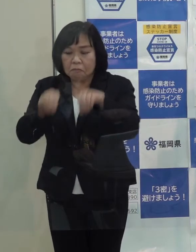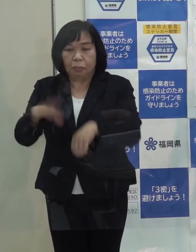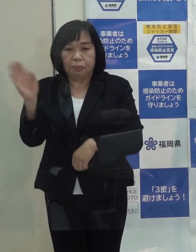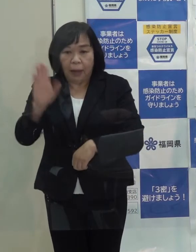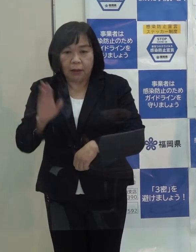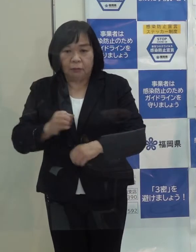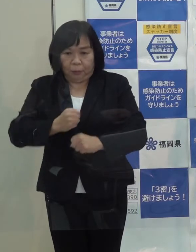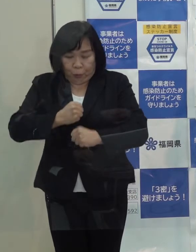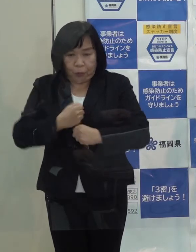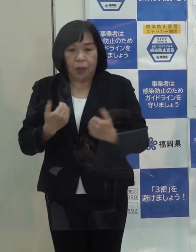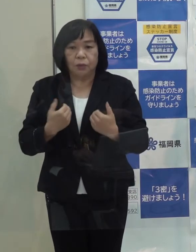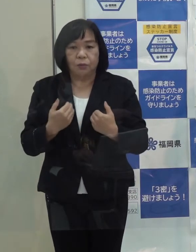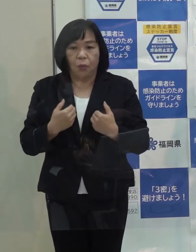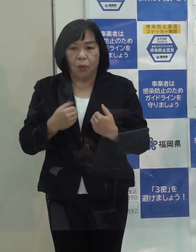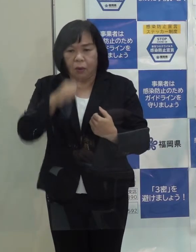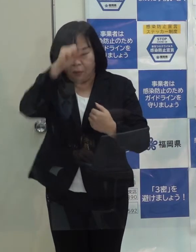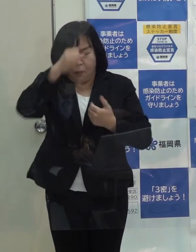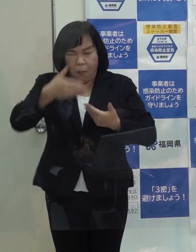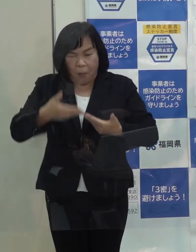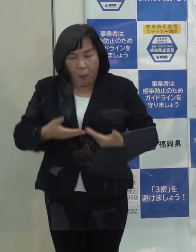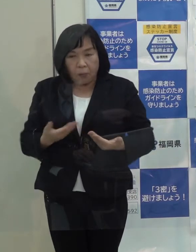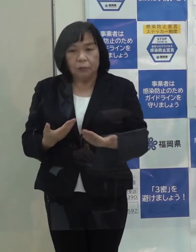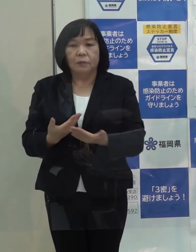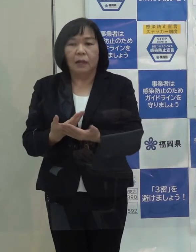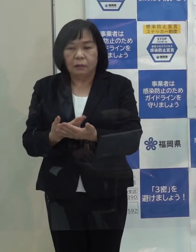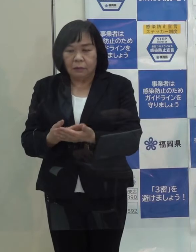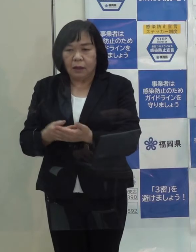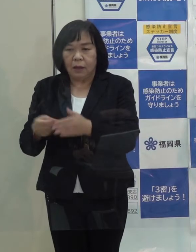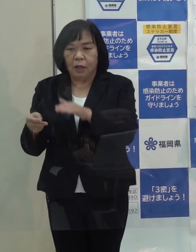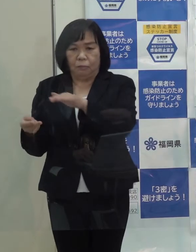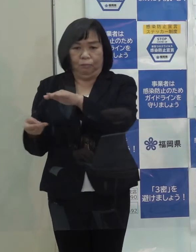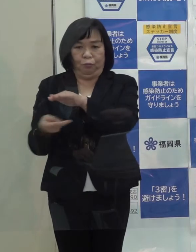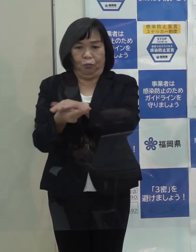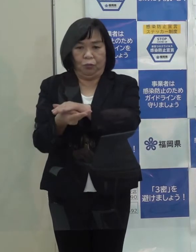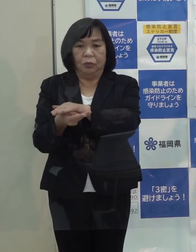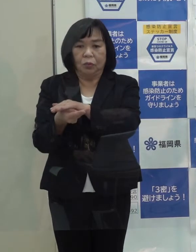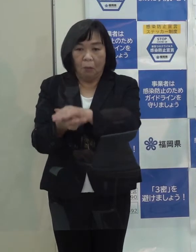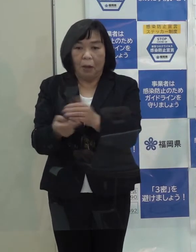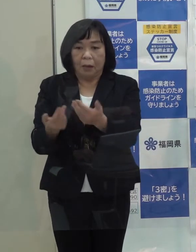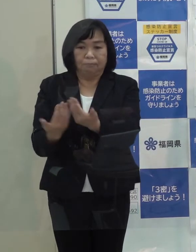また 重症化されていきなり病院に行くと病床がまた逼迫します